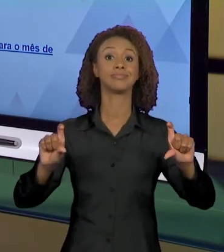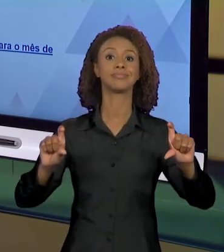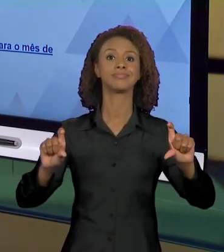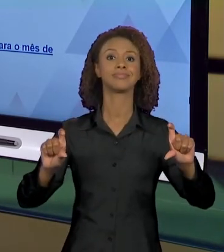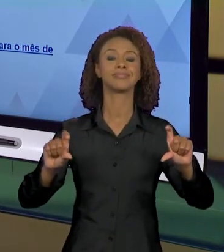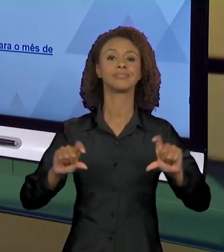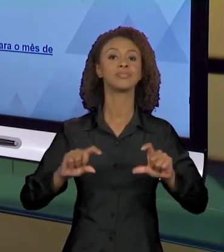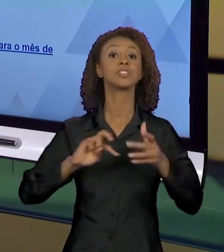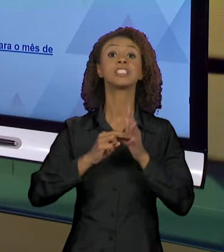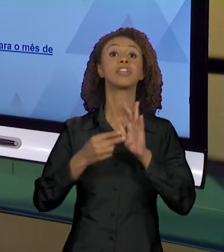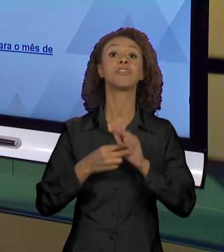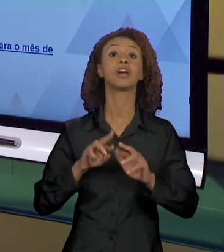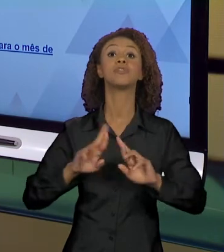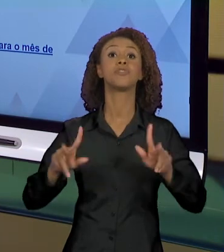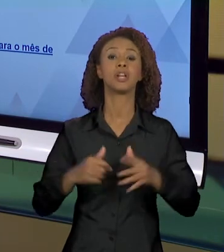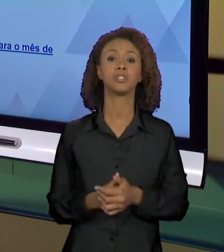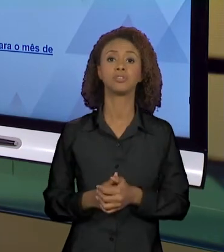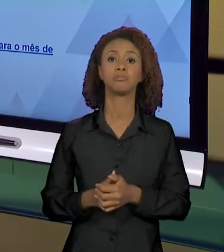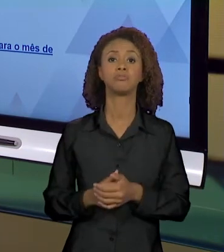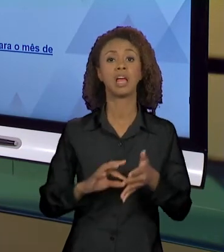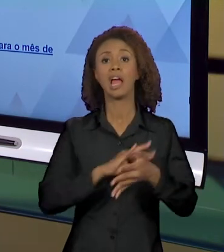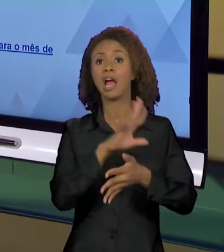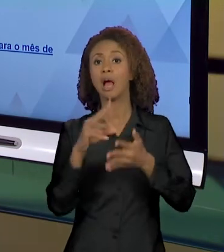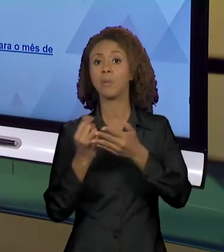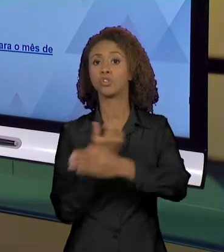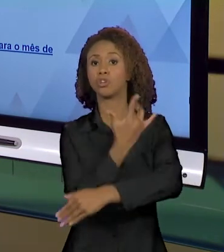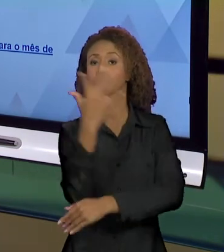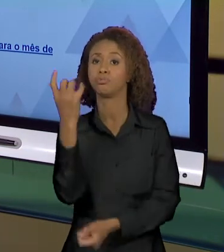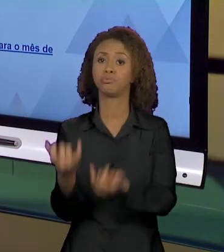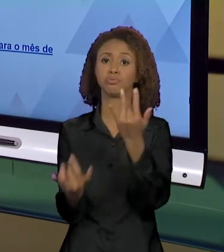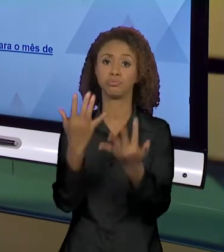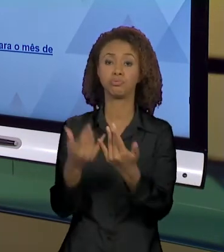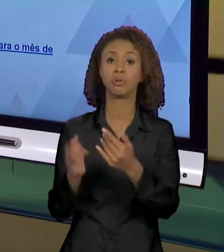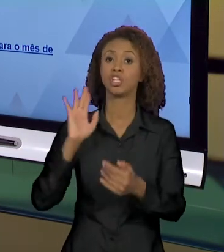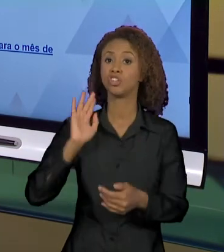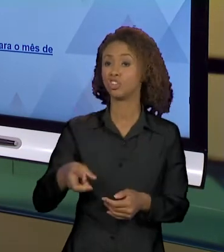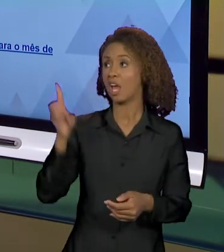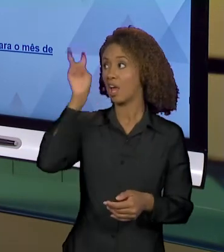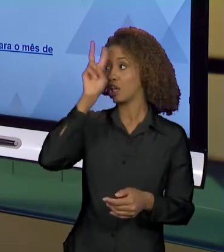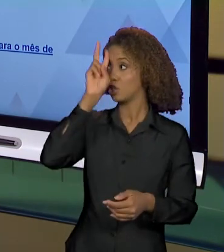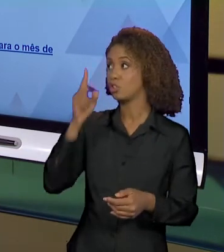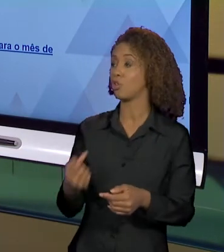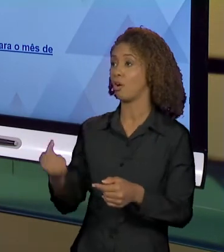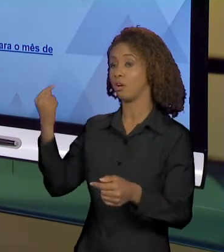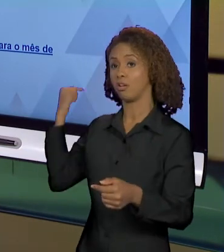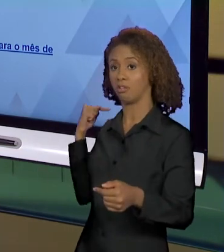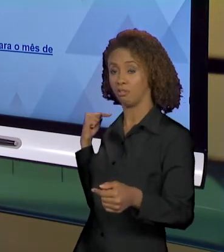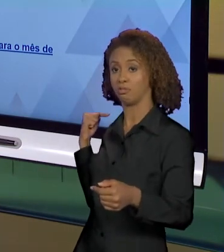ESSE SIGNIFICANTE, "QUEIMADAS NA AMAZÔNIA SUPERAM MÉDIA HISTÓRICA APENAS PARA O MÊS DE AGOSTO", QUE